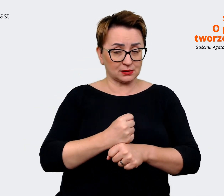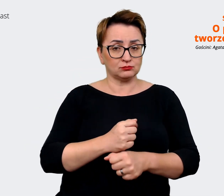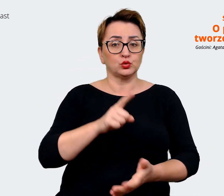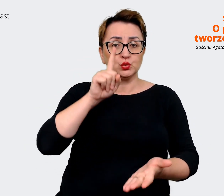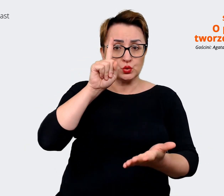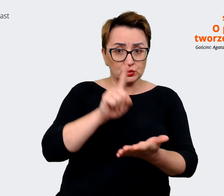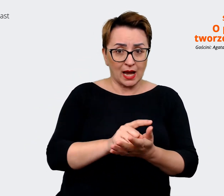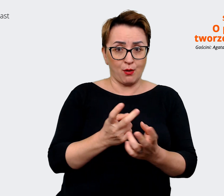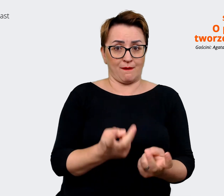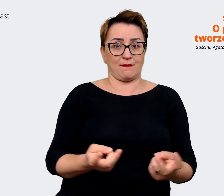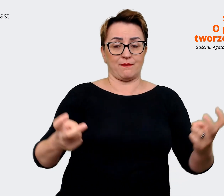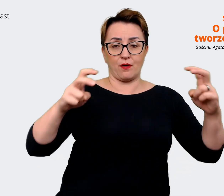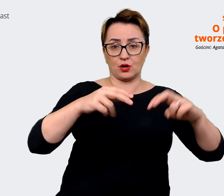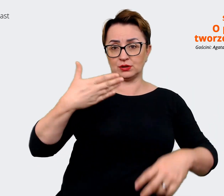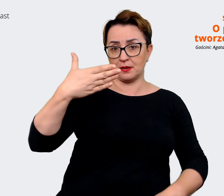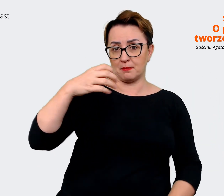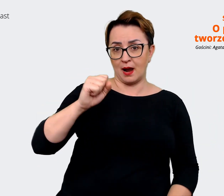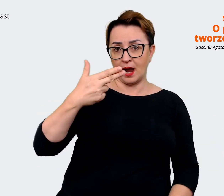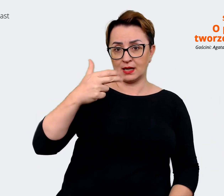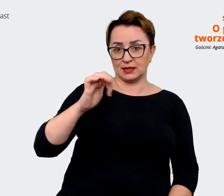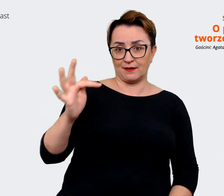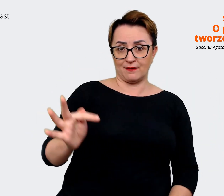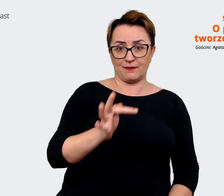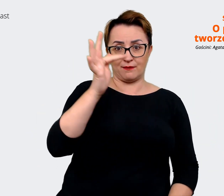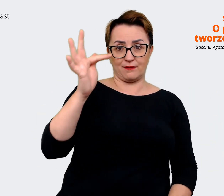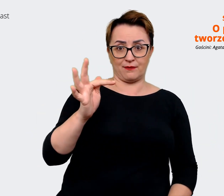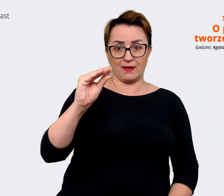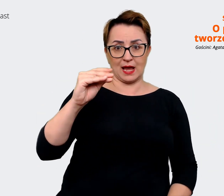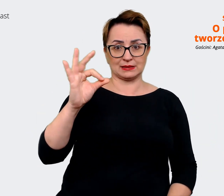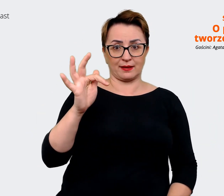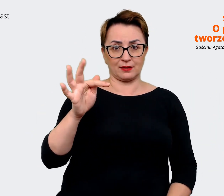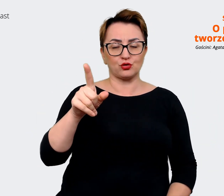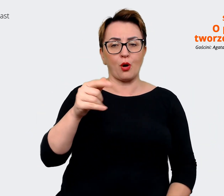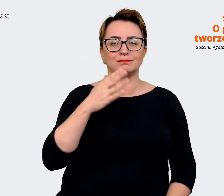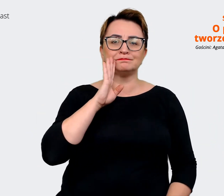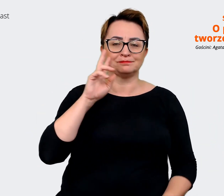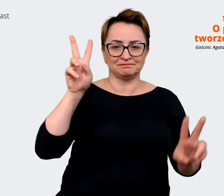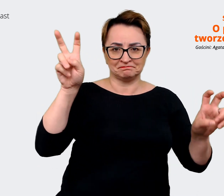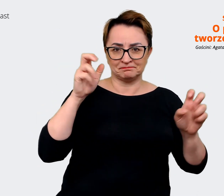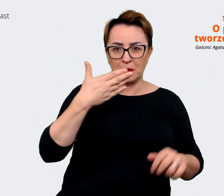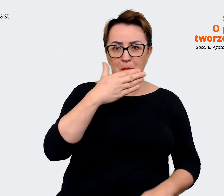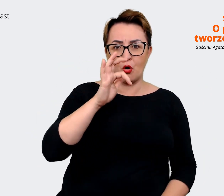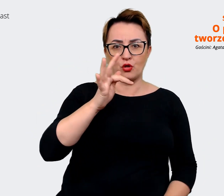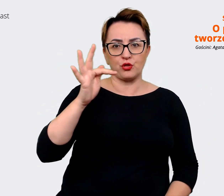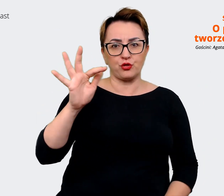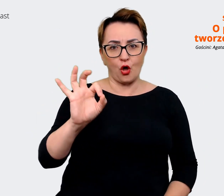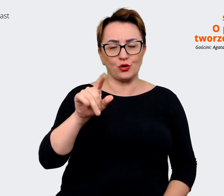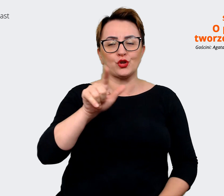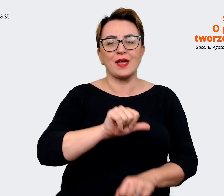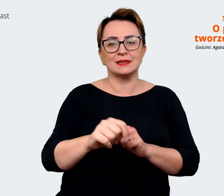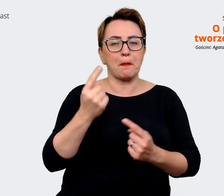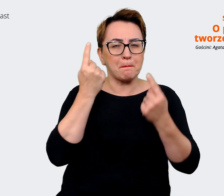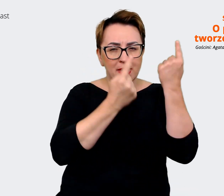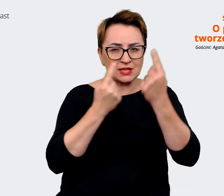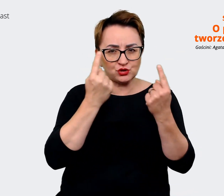który jest dla nas takim mottem, taką myślą, która ma nadawać nam kierunek. Wykorzystujemy ją